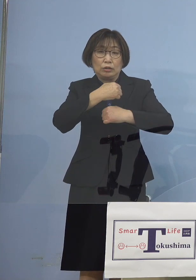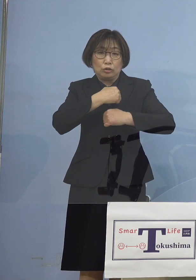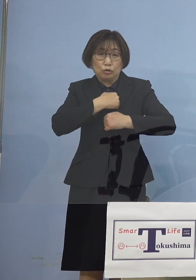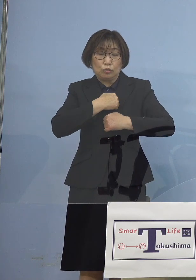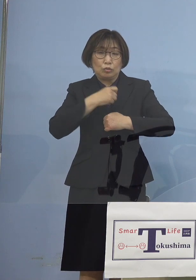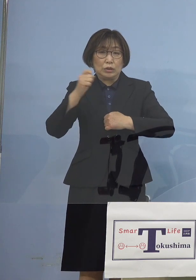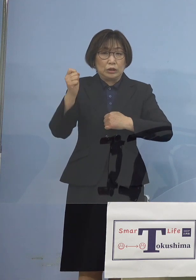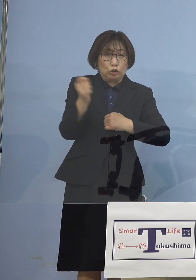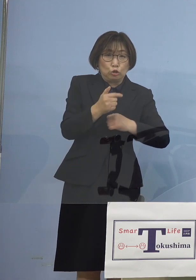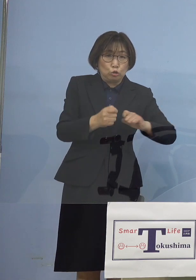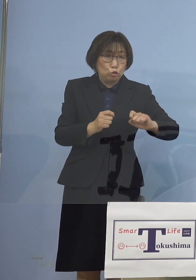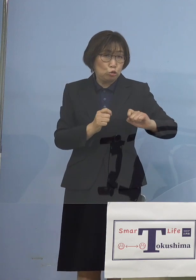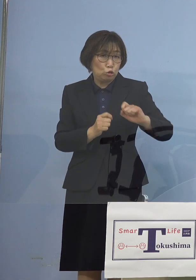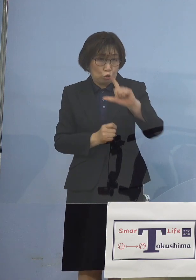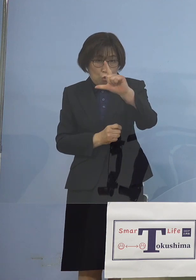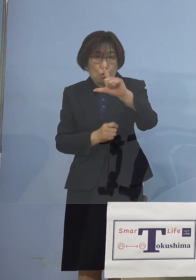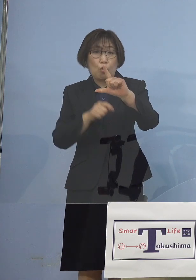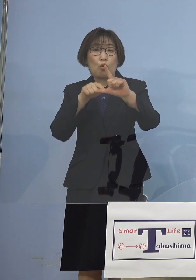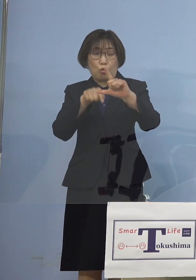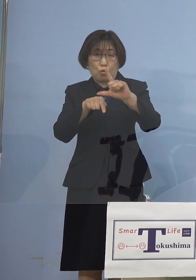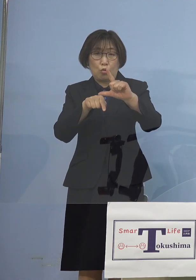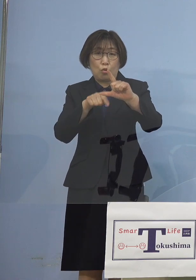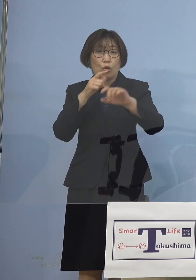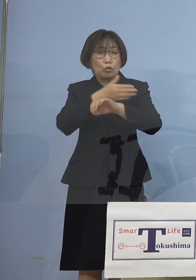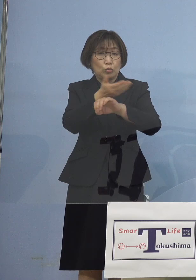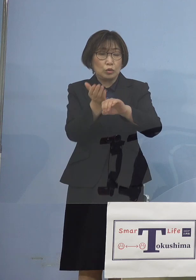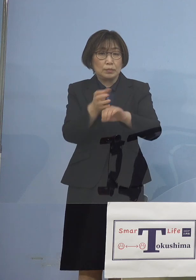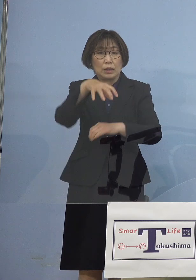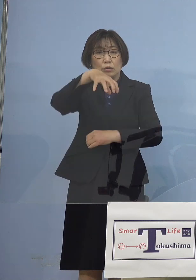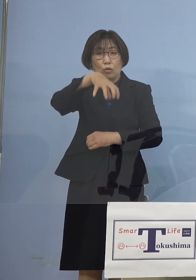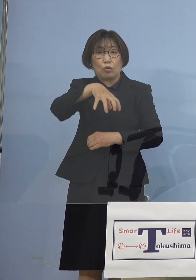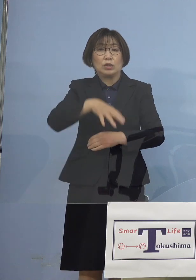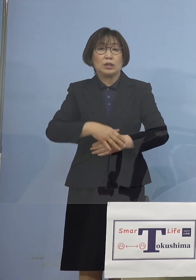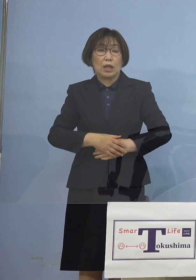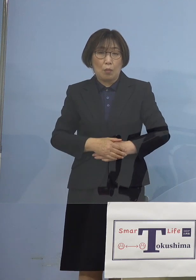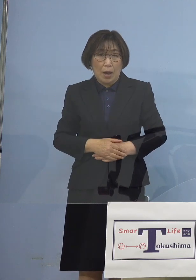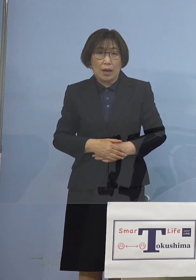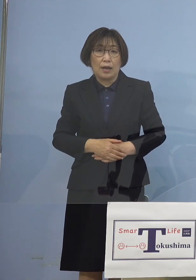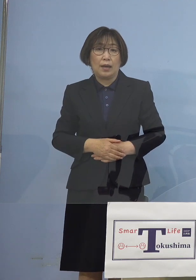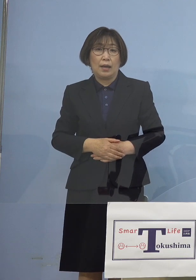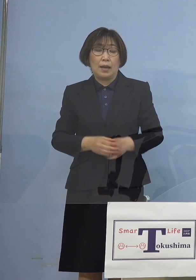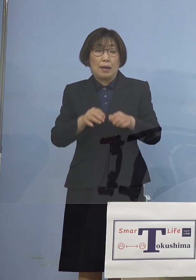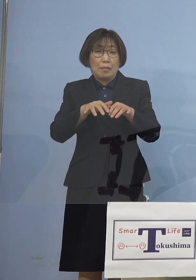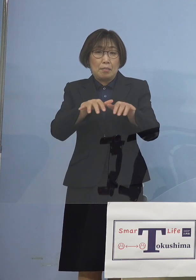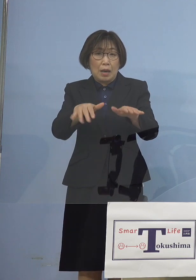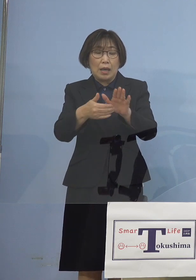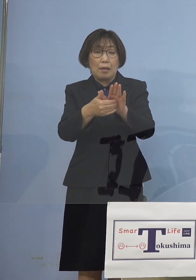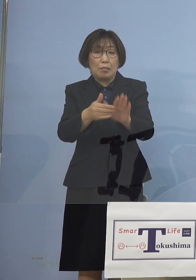これによって徳島においては 「まん延防止等重点措置」